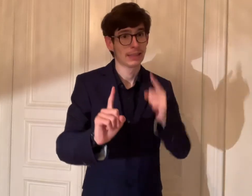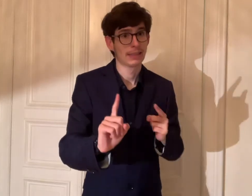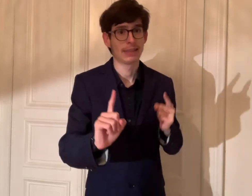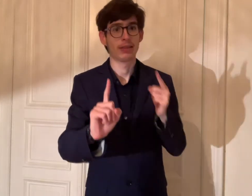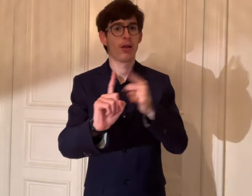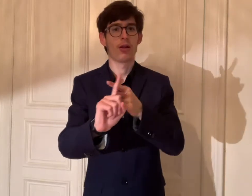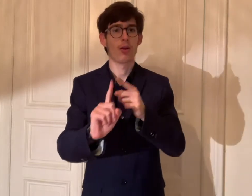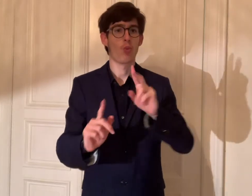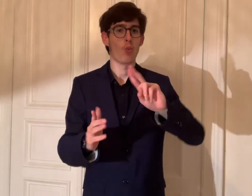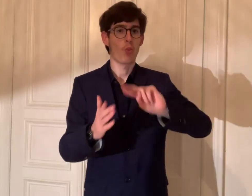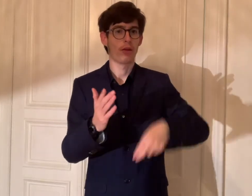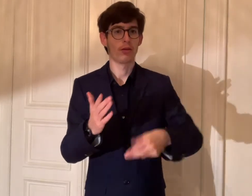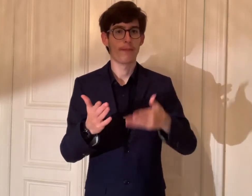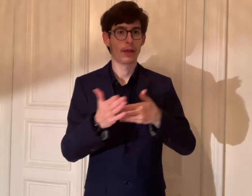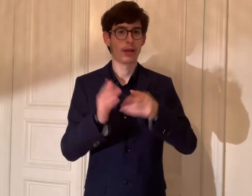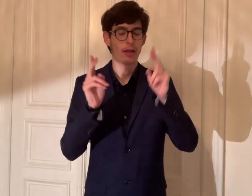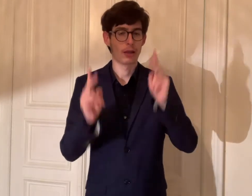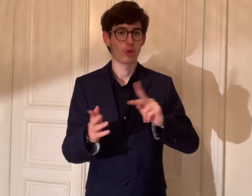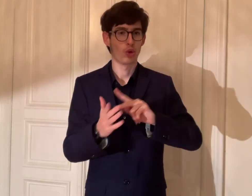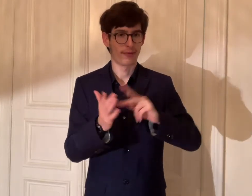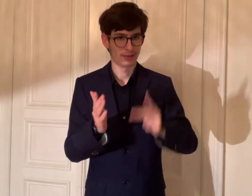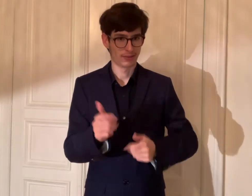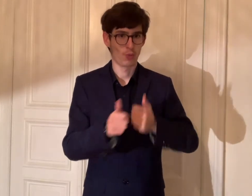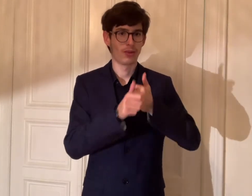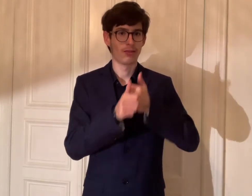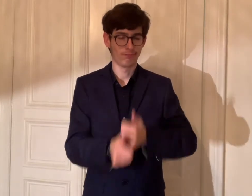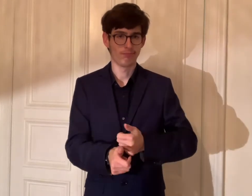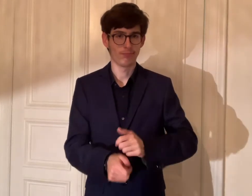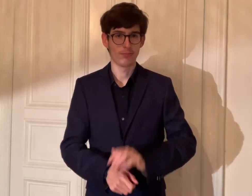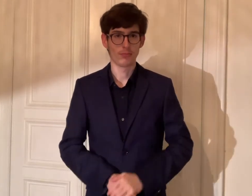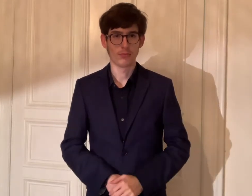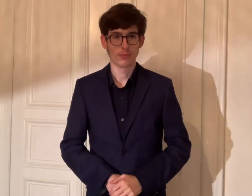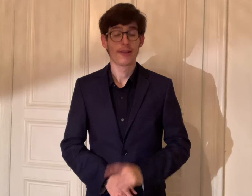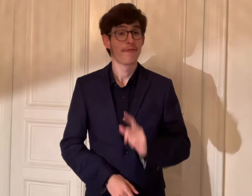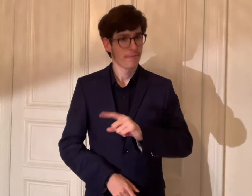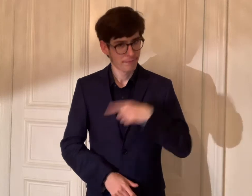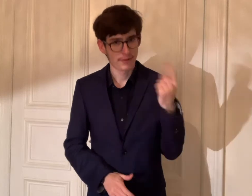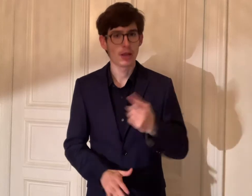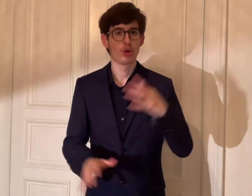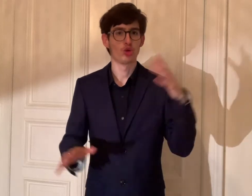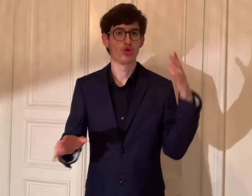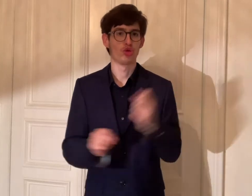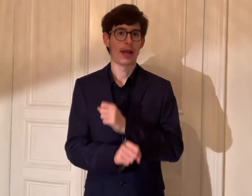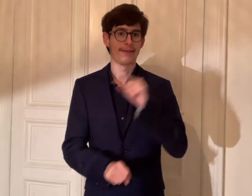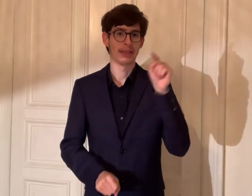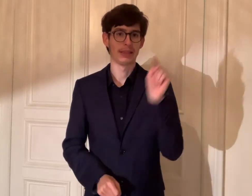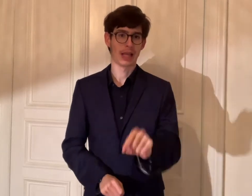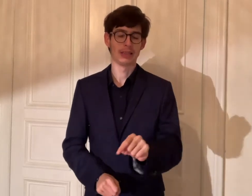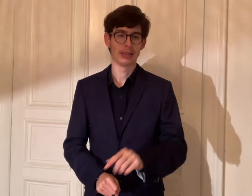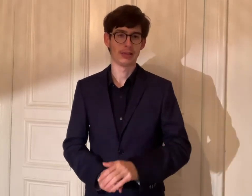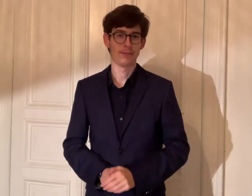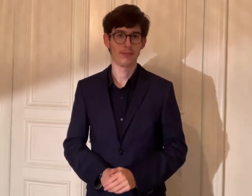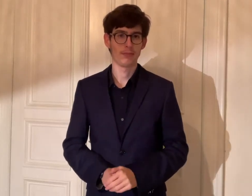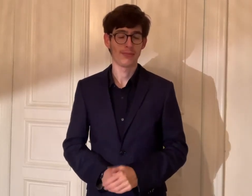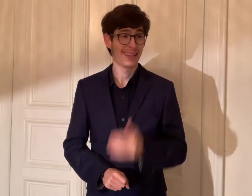müssen wir gezielt die UN-Behindertenrechtskonvention einhalten. Wir schaffen das!